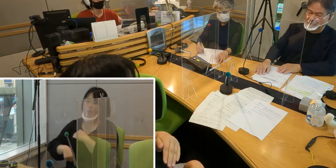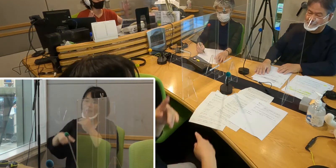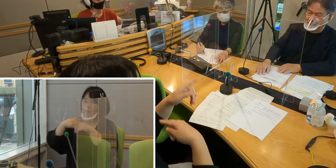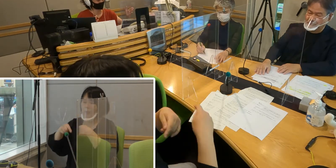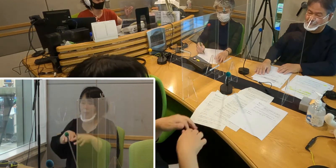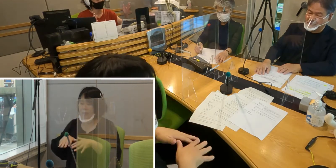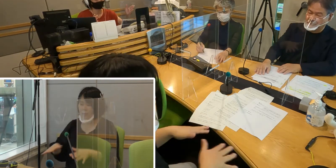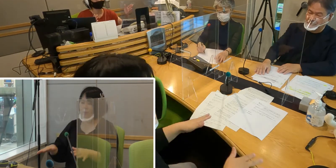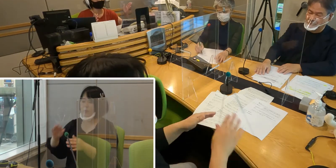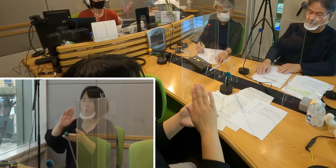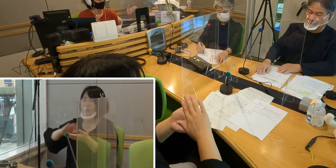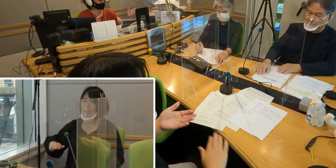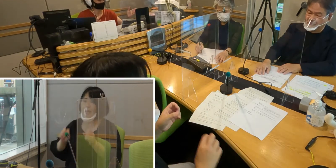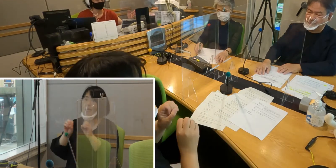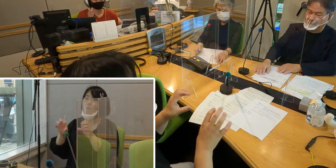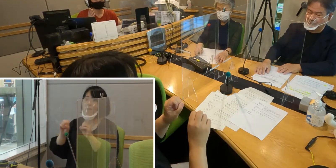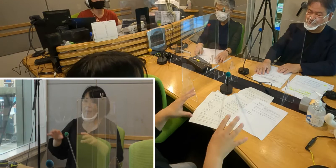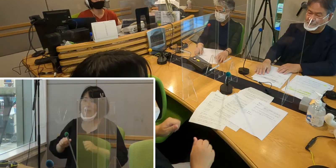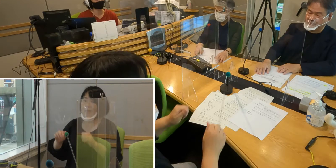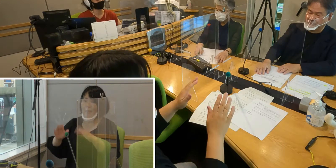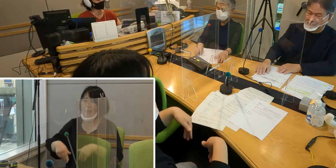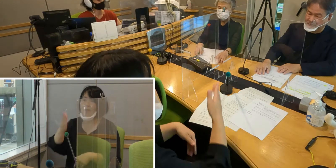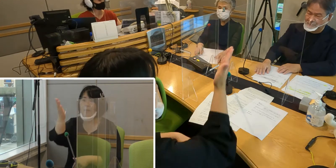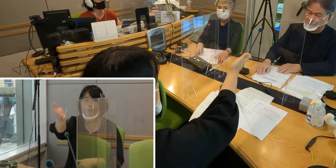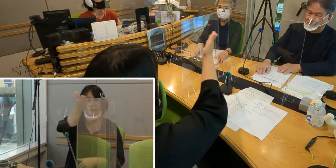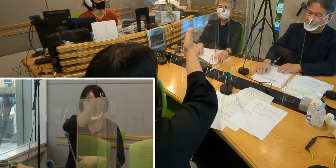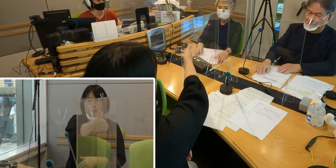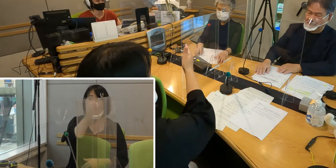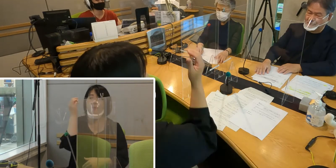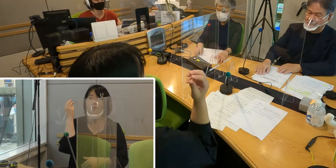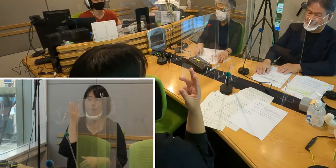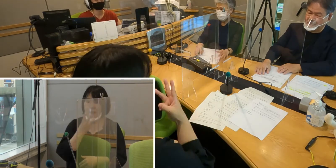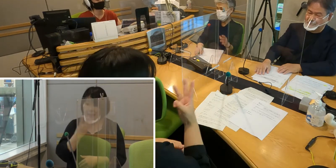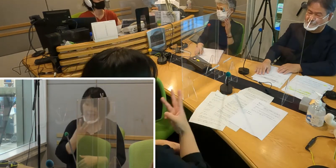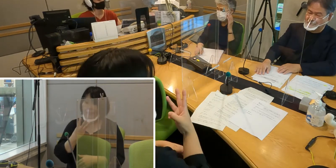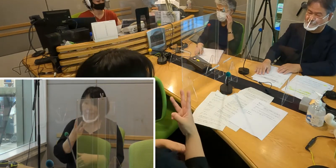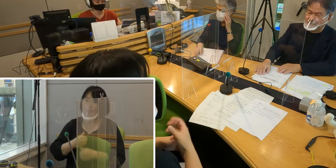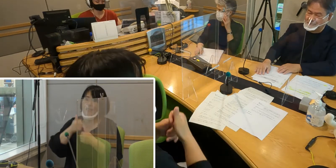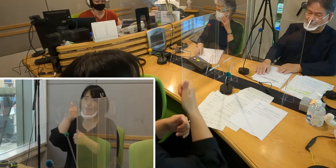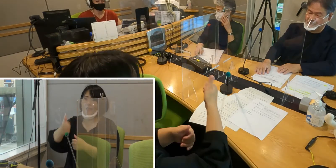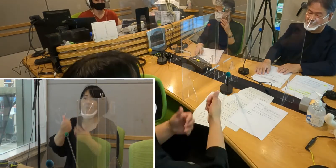森田さん、そして高橋さん、南さんも 行ってらしたんですよね （高橋）はい行きました